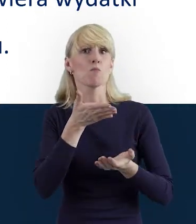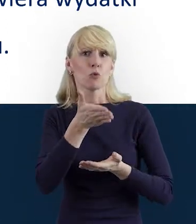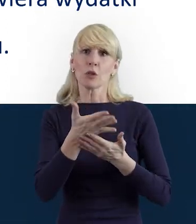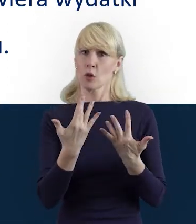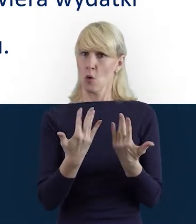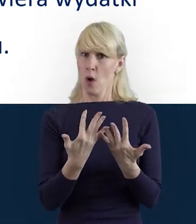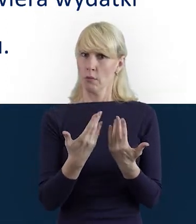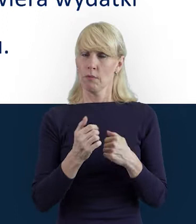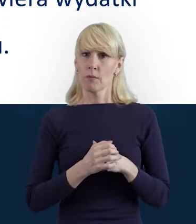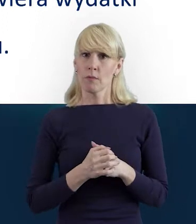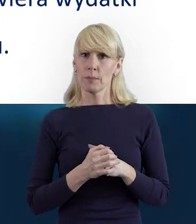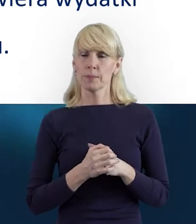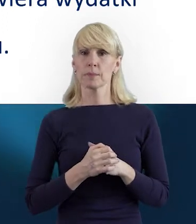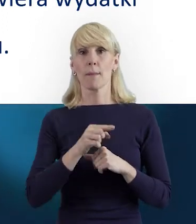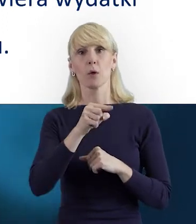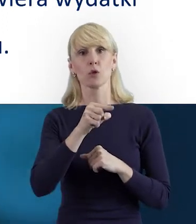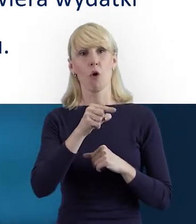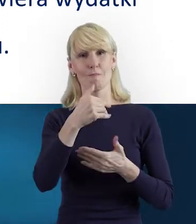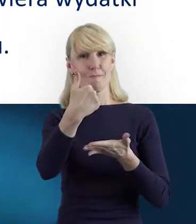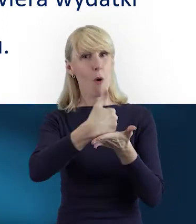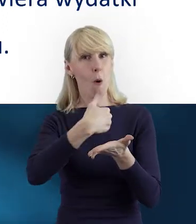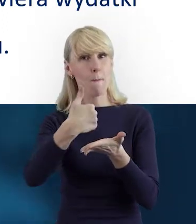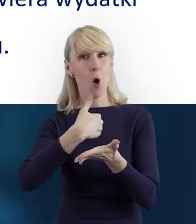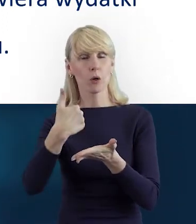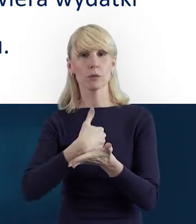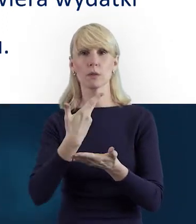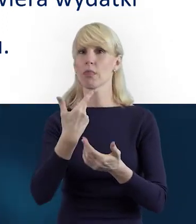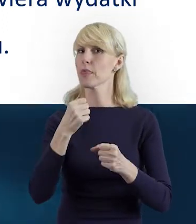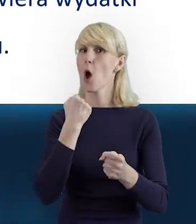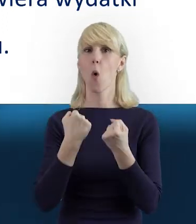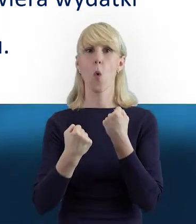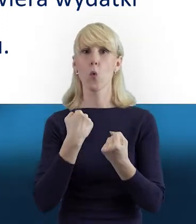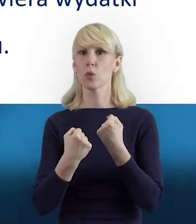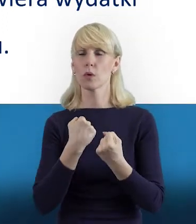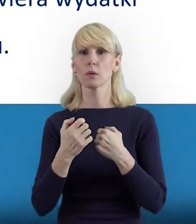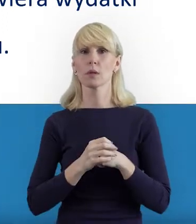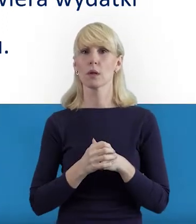bo Baza Personelu może być bardzo pomocnym, nieutrudniającym pracy narzędziem,